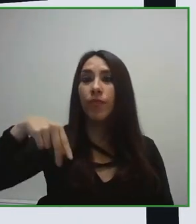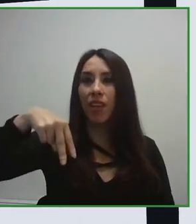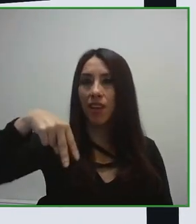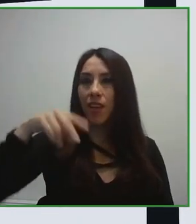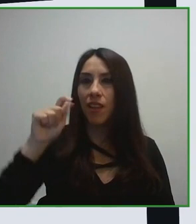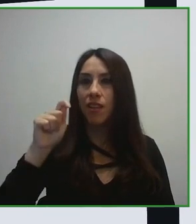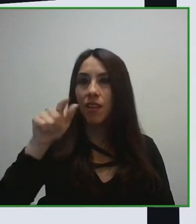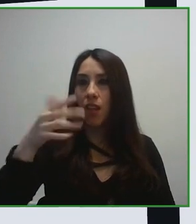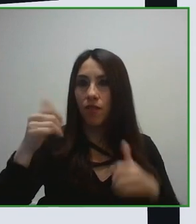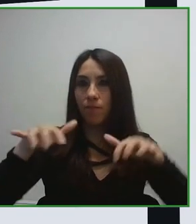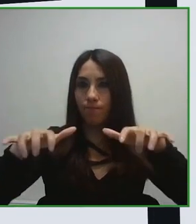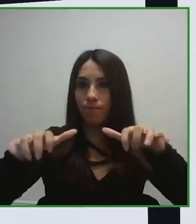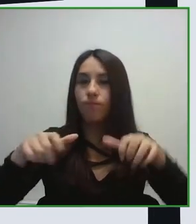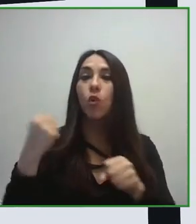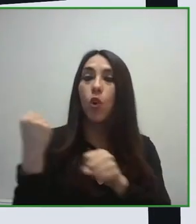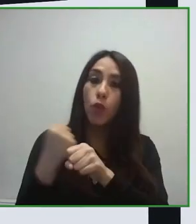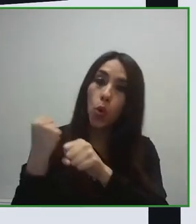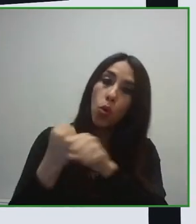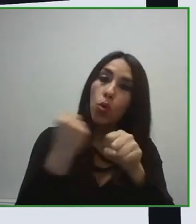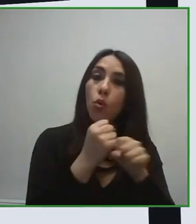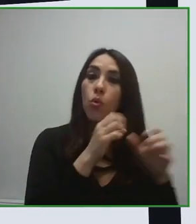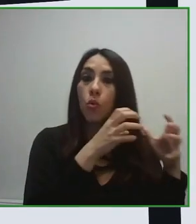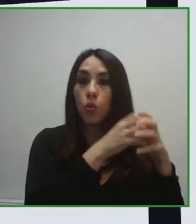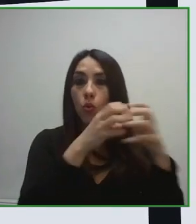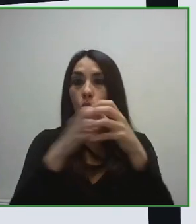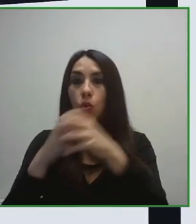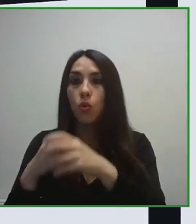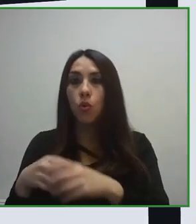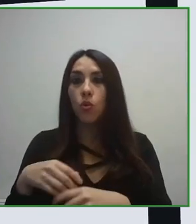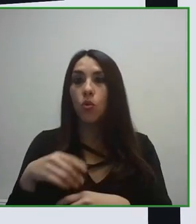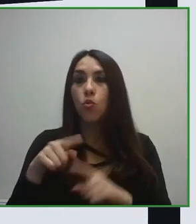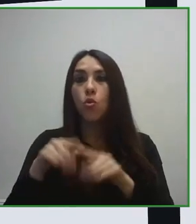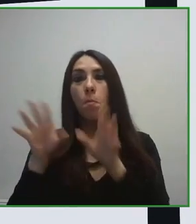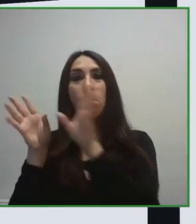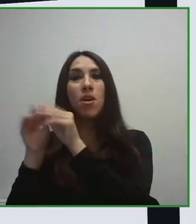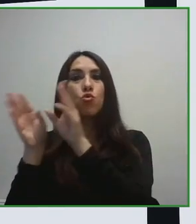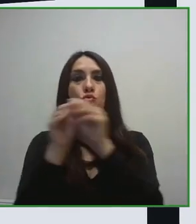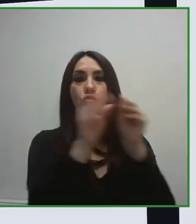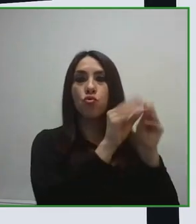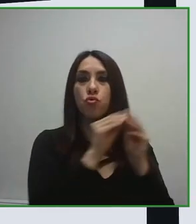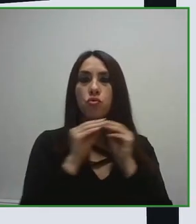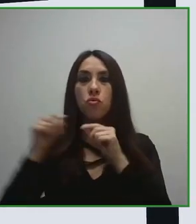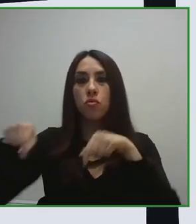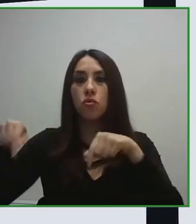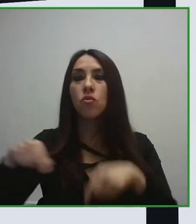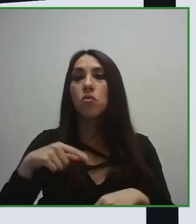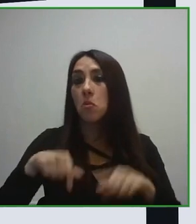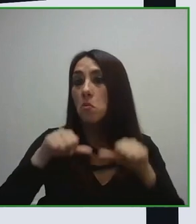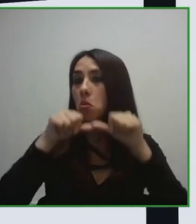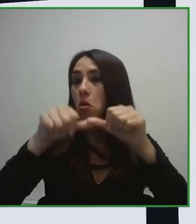en el que la persona decide que va a realizar un viaje, que va a realizar una